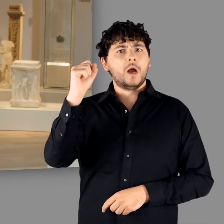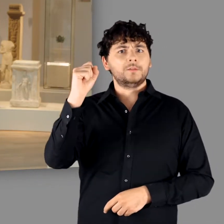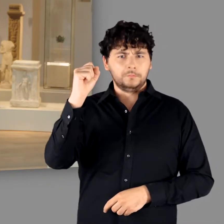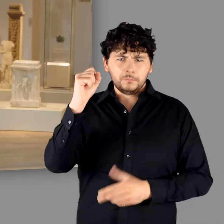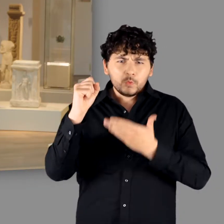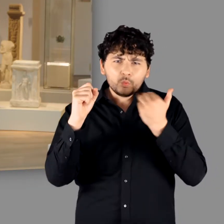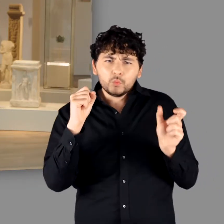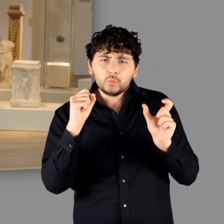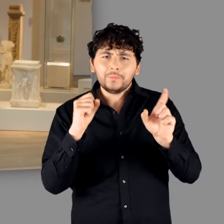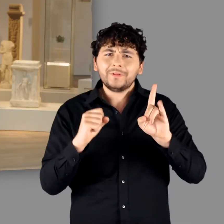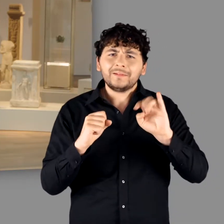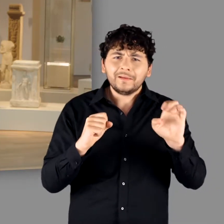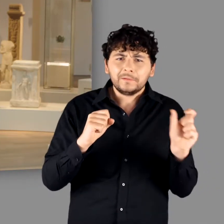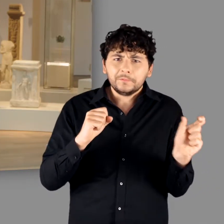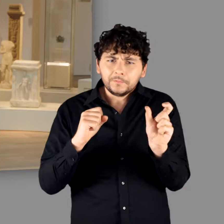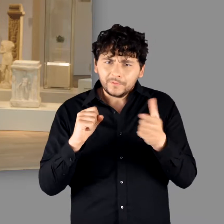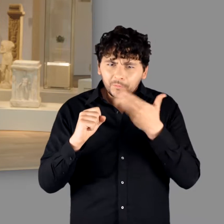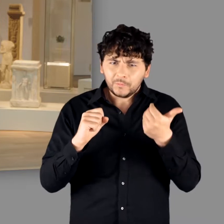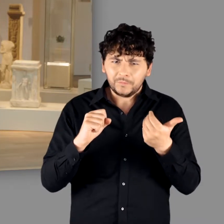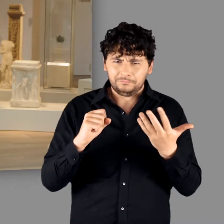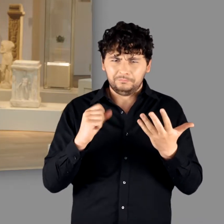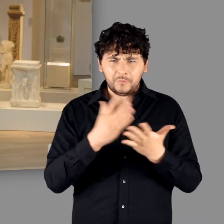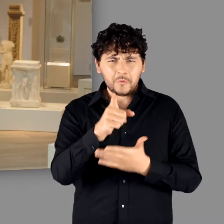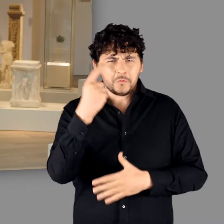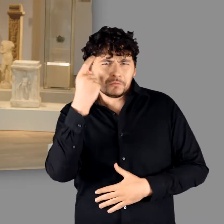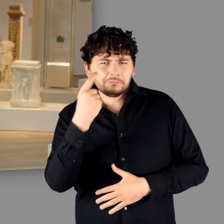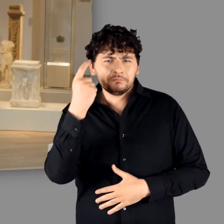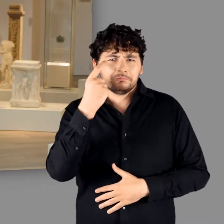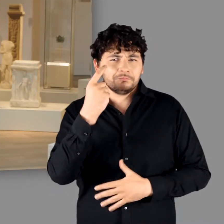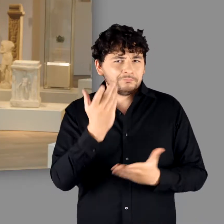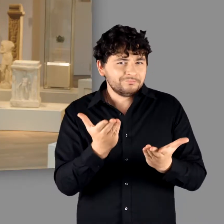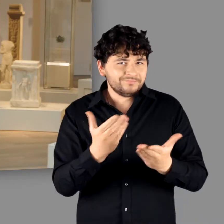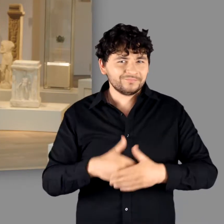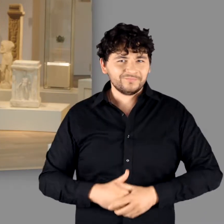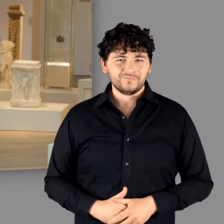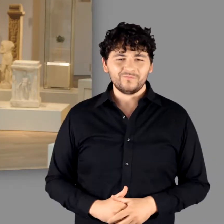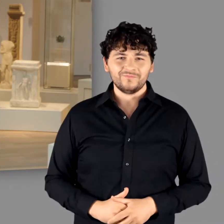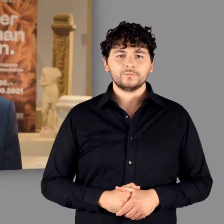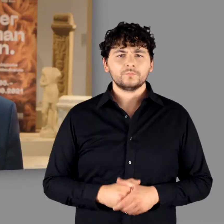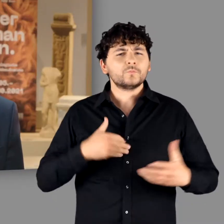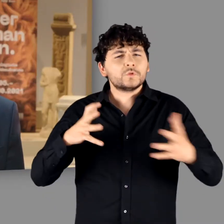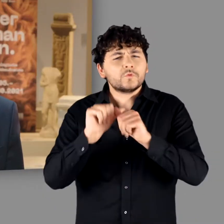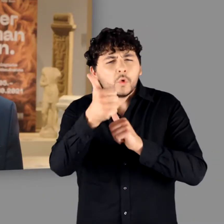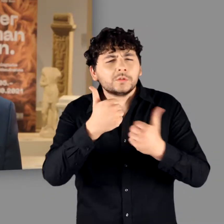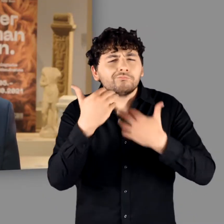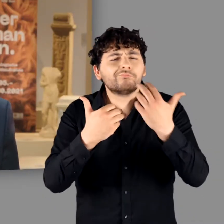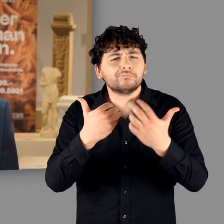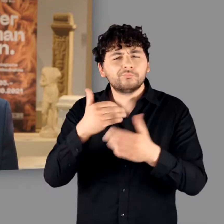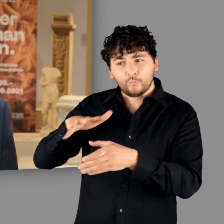zu unserer Ausstellung nicht von „den“ Germanen sprechen, sondern lediglich von „Germanen“. Um es gleich vorwegzunehmen: